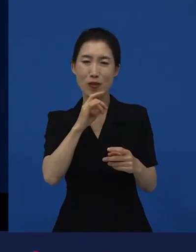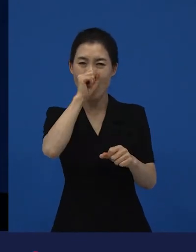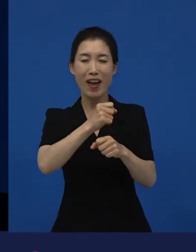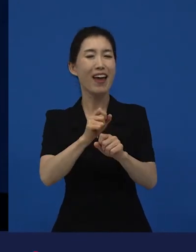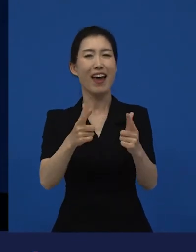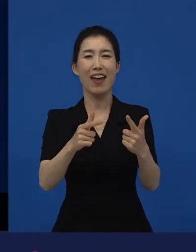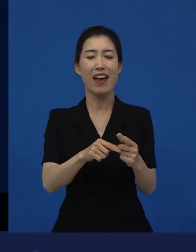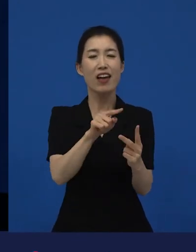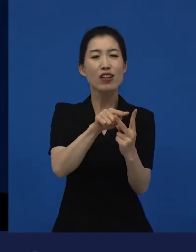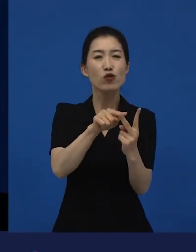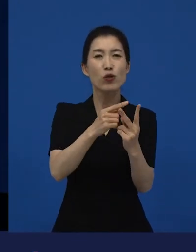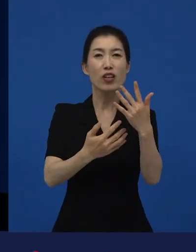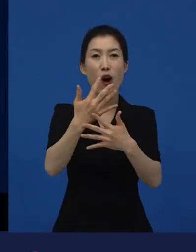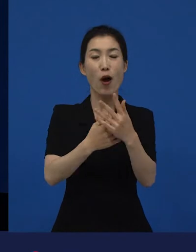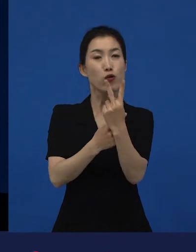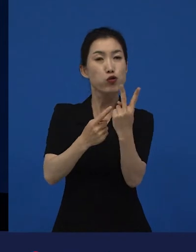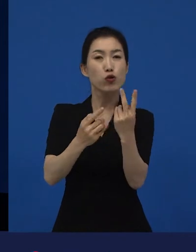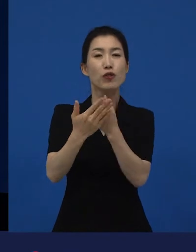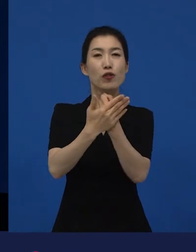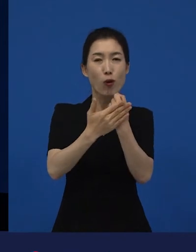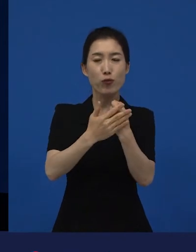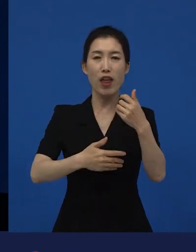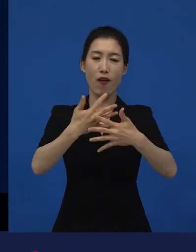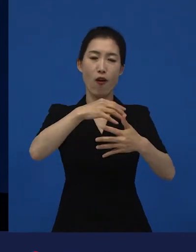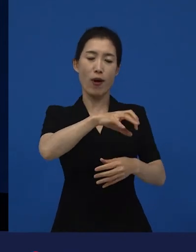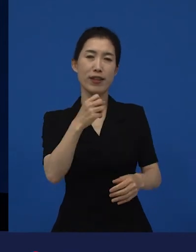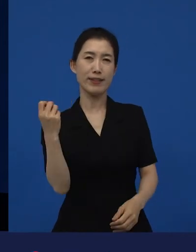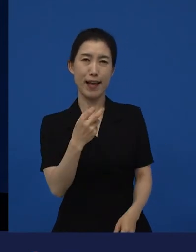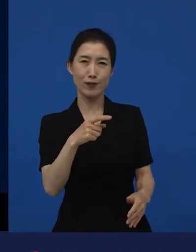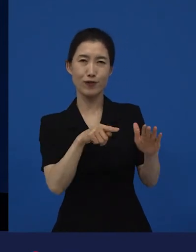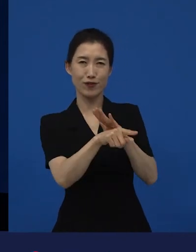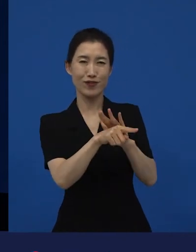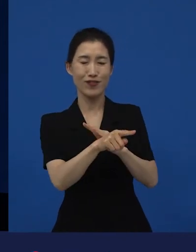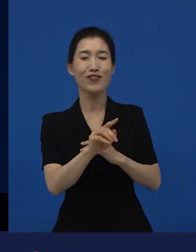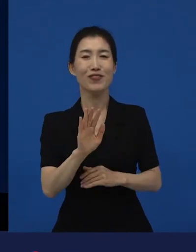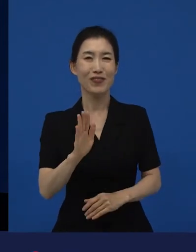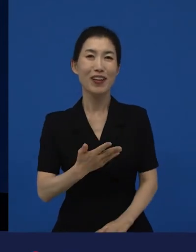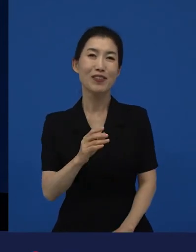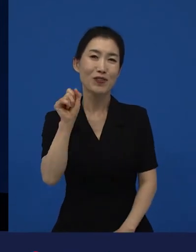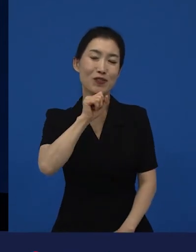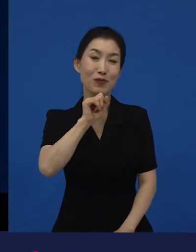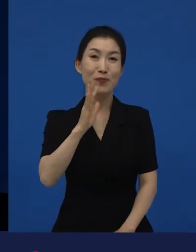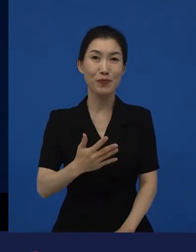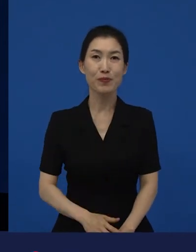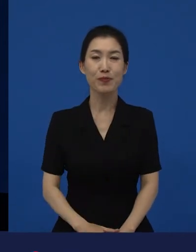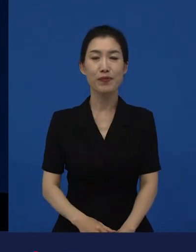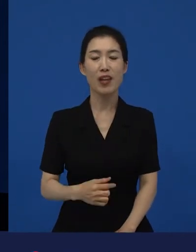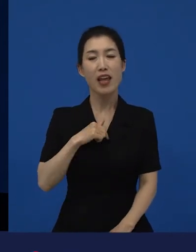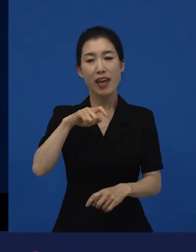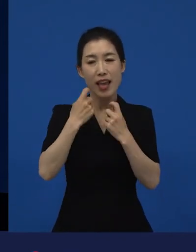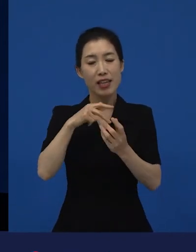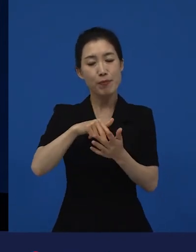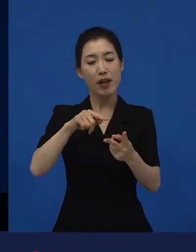영화관을 자주 가게 만든 라는 작품을 제 개인적으로